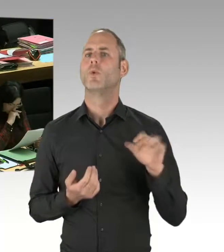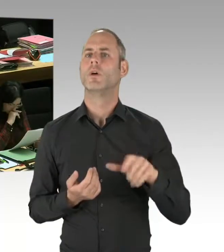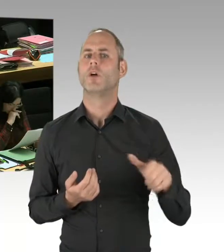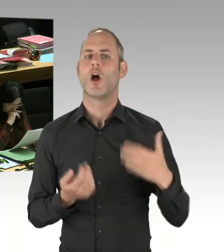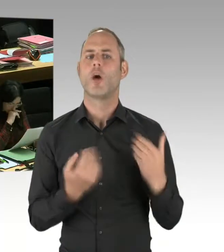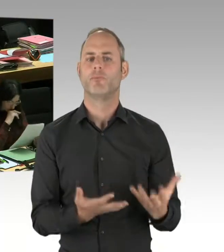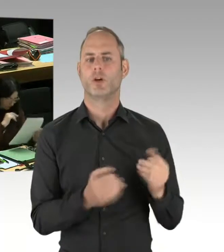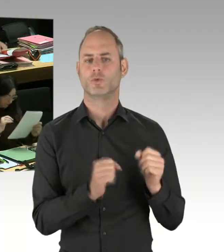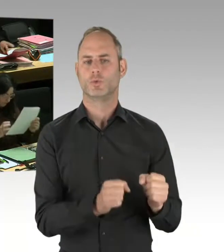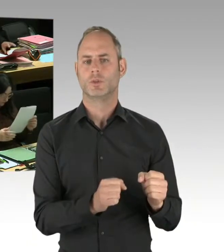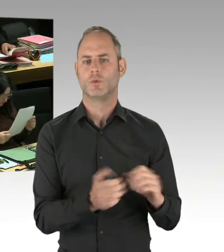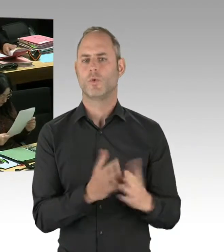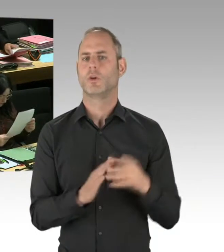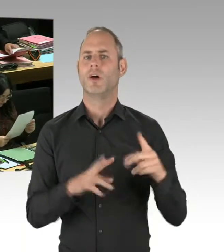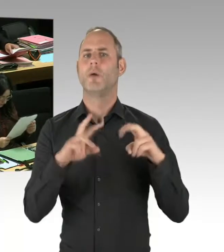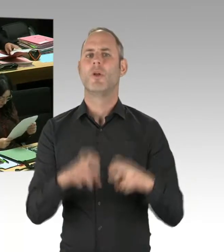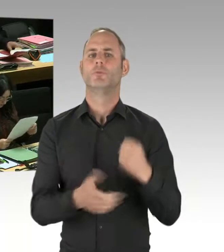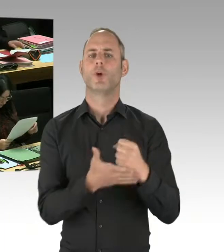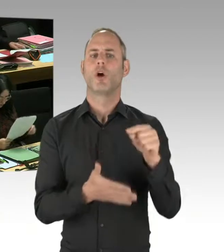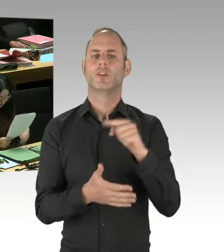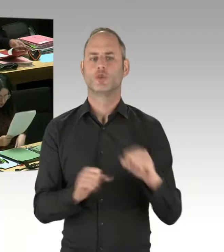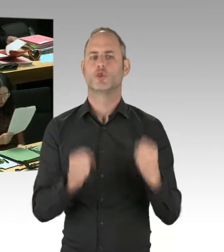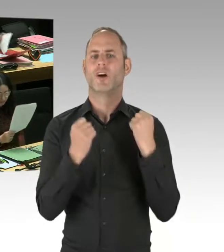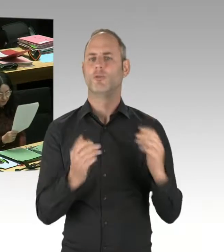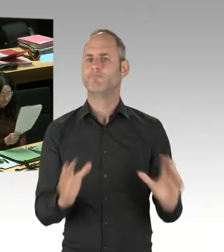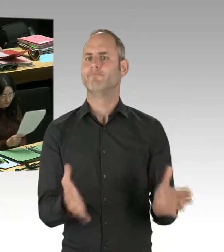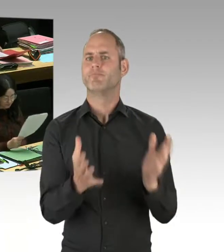das kann ich selbstverständlich in Kurzfassung tun. Zunächst mal kann man feststellen,